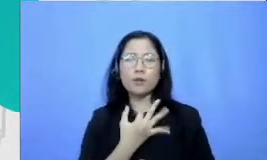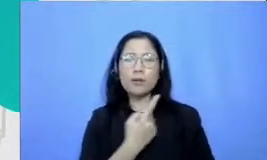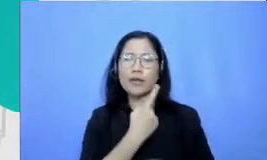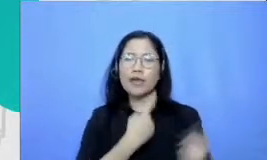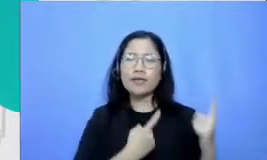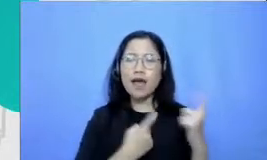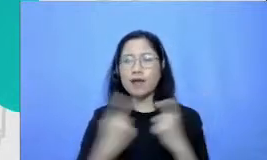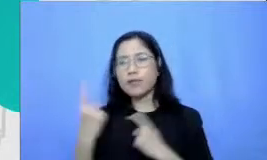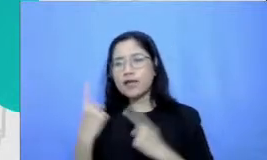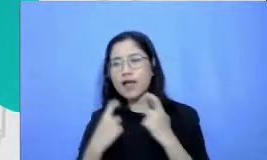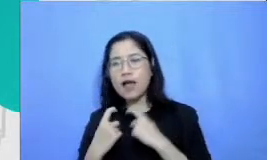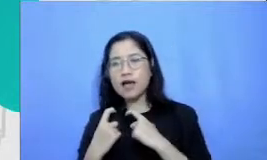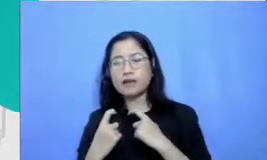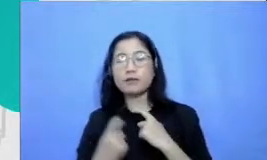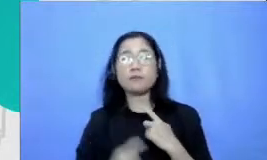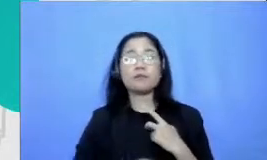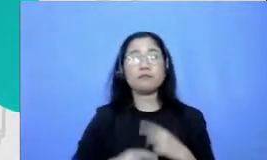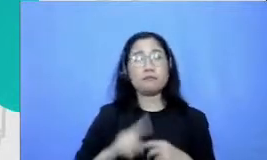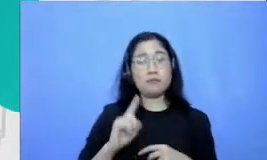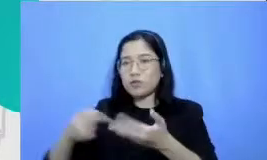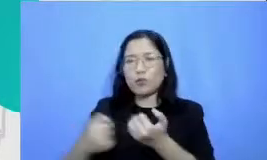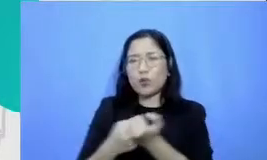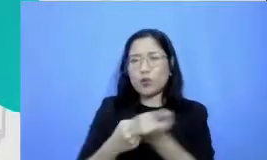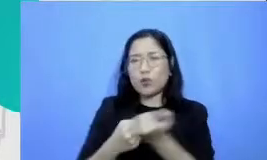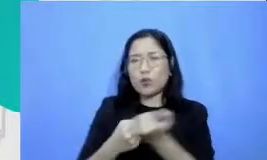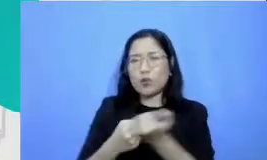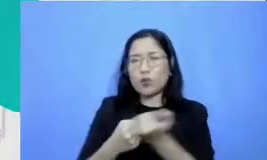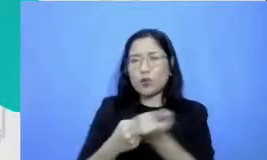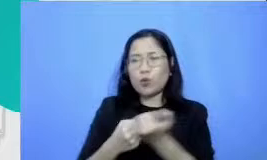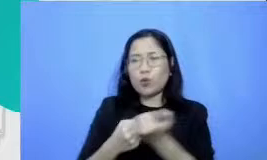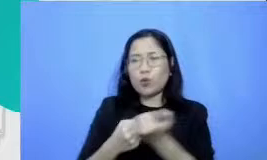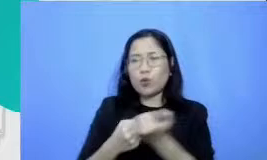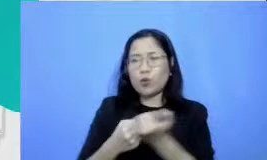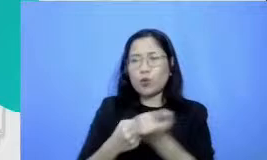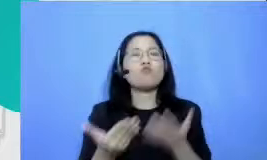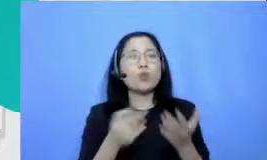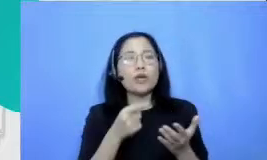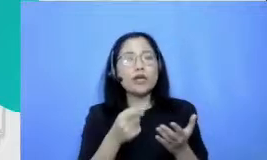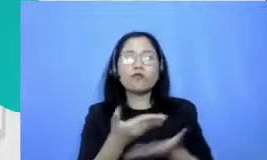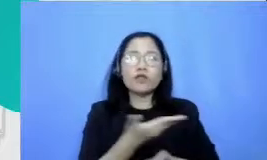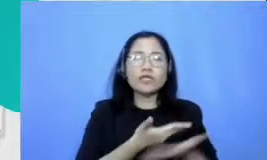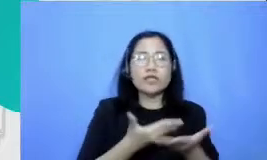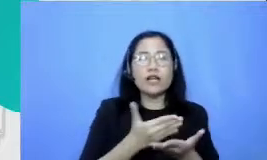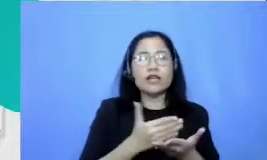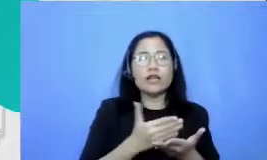Terima kasih sekali atas pertanyaan-pertanyaan terfasilitasi pelatihan mungkin tidak mendapatkan